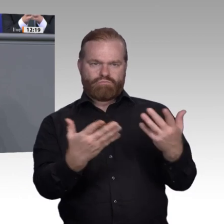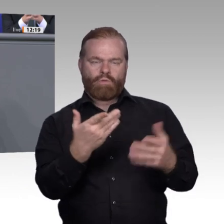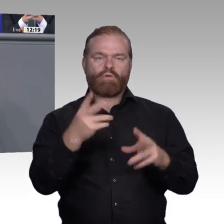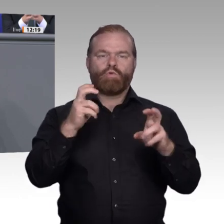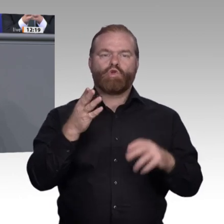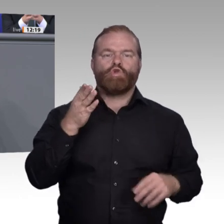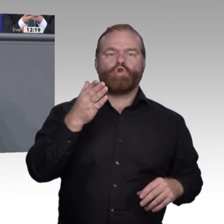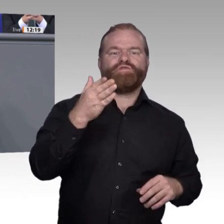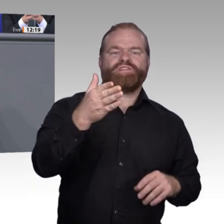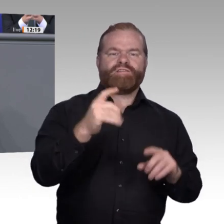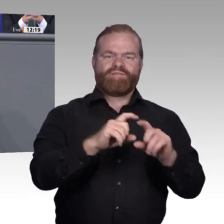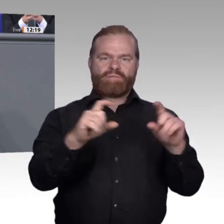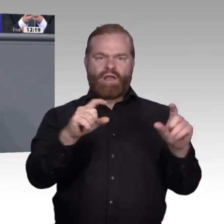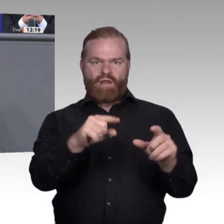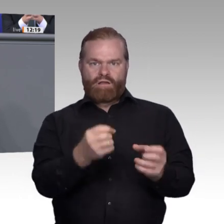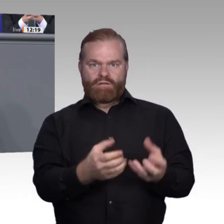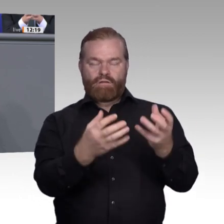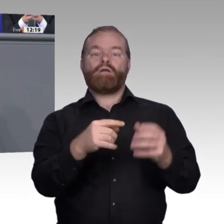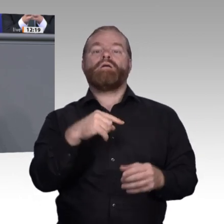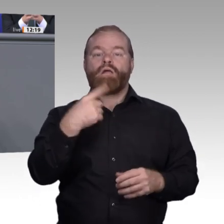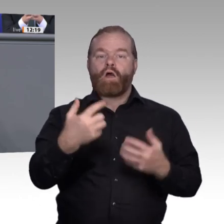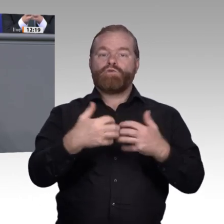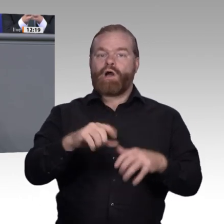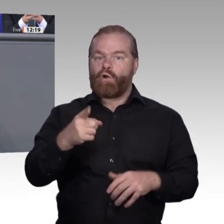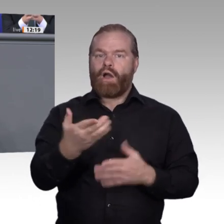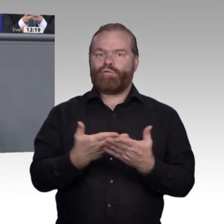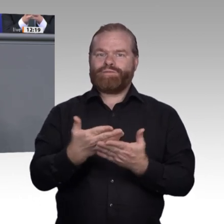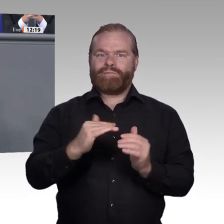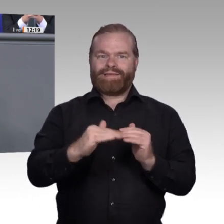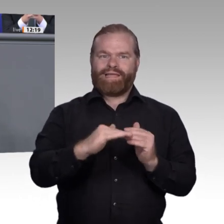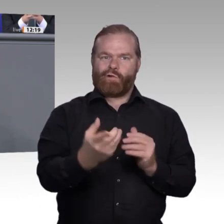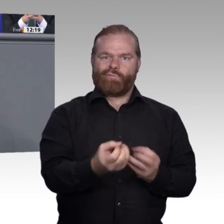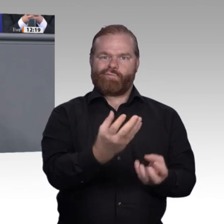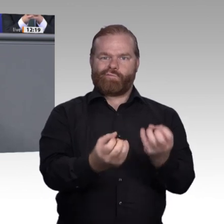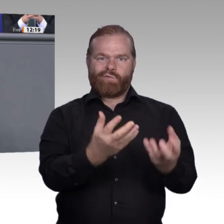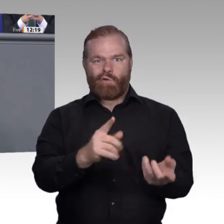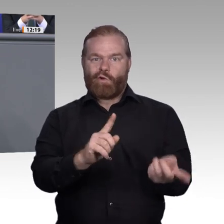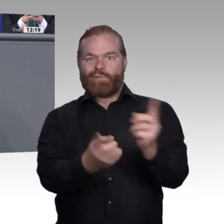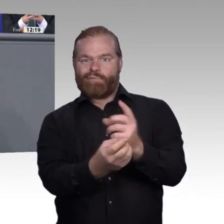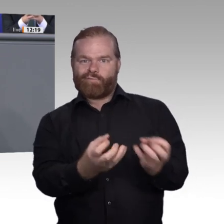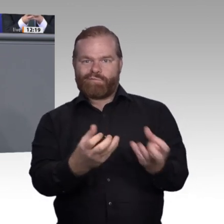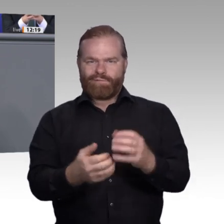Kauffrau E-Insurance, Bürokaufmann 4.0, Smart-Grid-Installateur, vielleicht auch